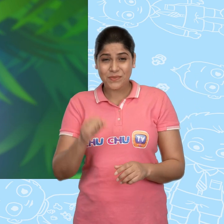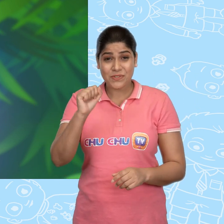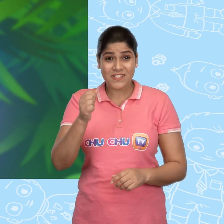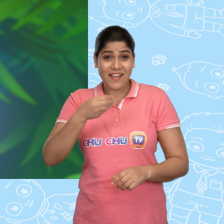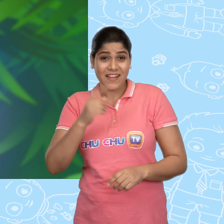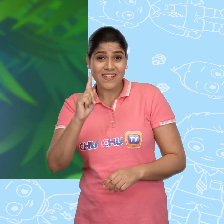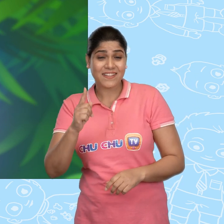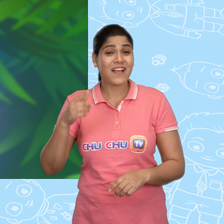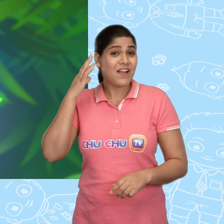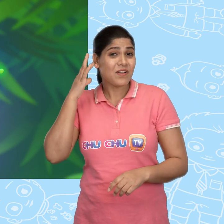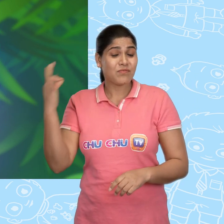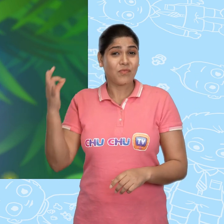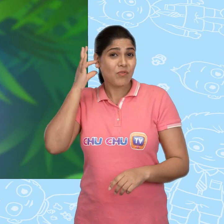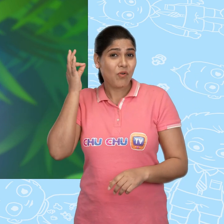मुझे एक सोने का सिक्का दे दो.